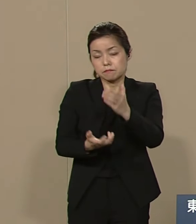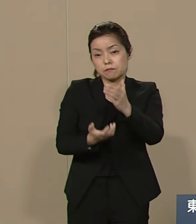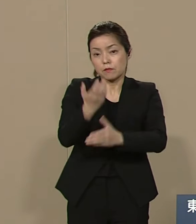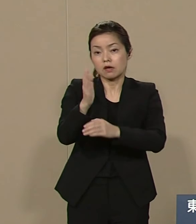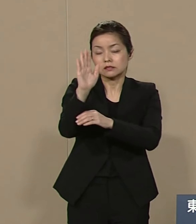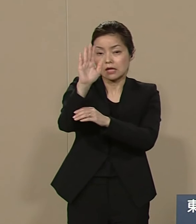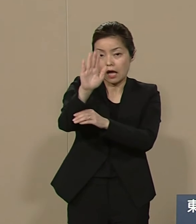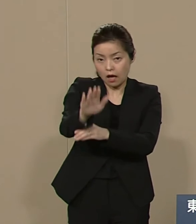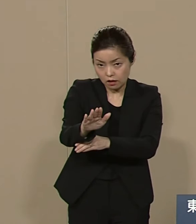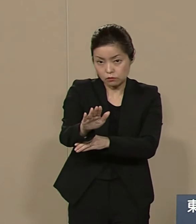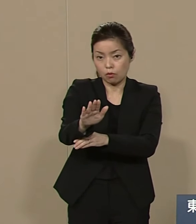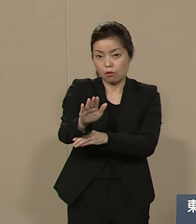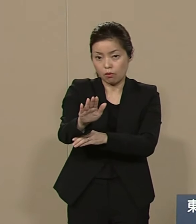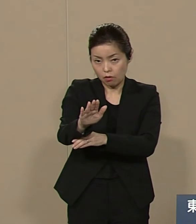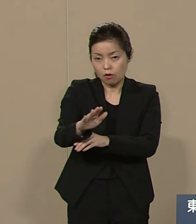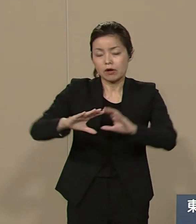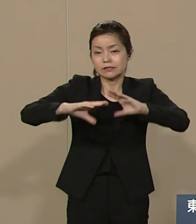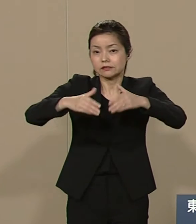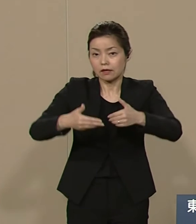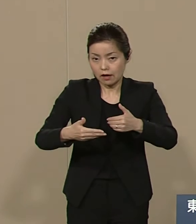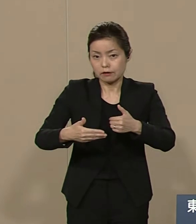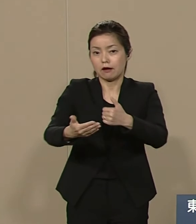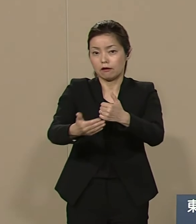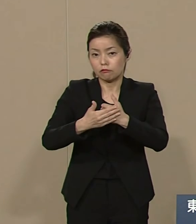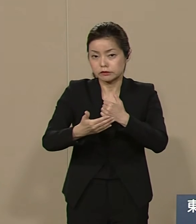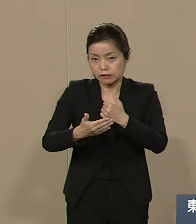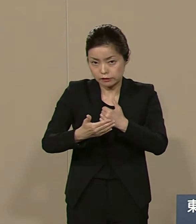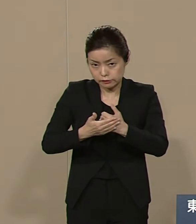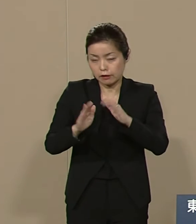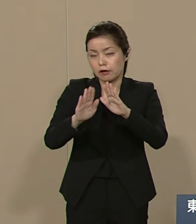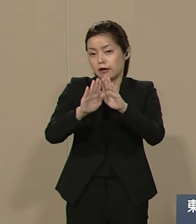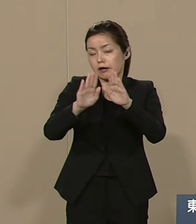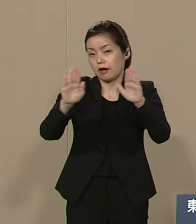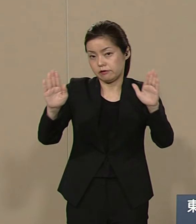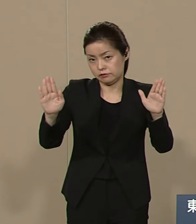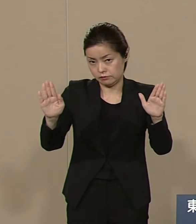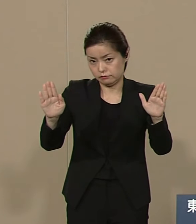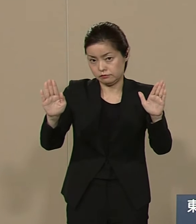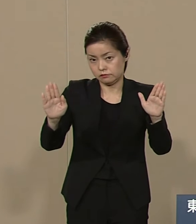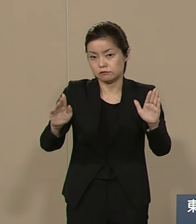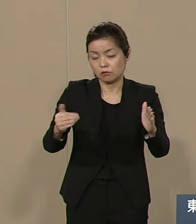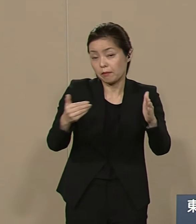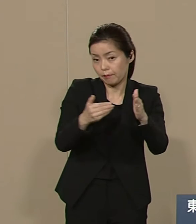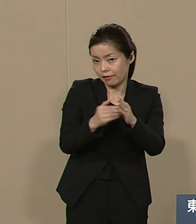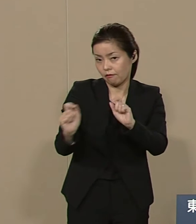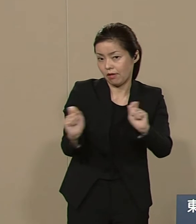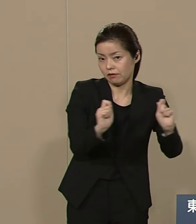世界中からご支援賜りますよう その時に延期し